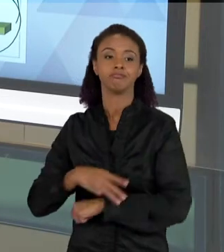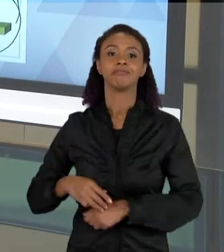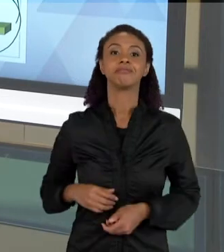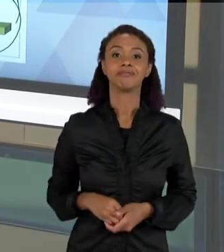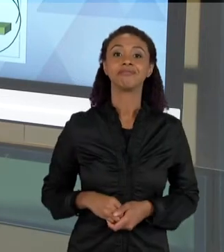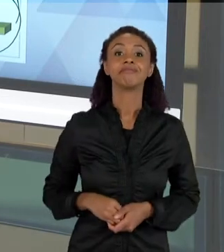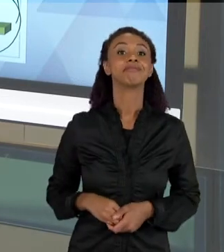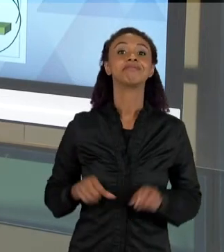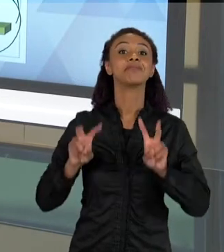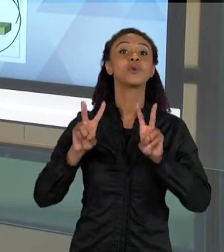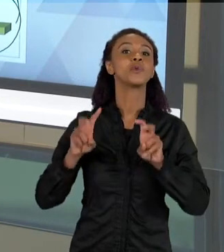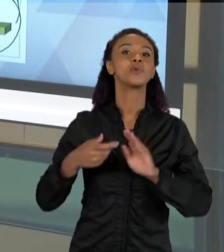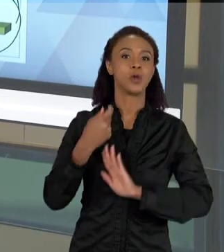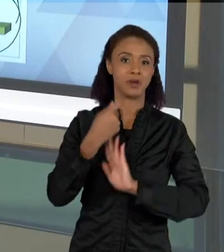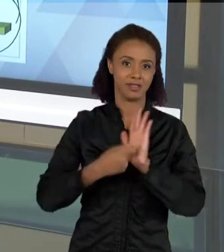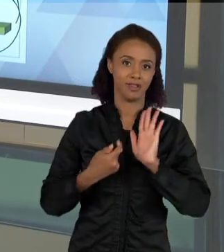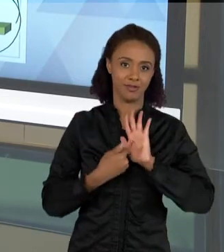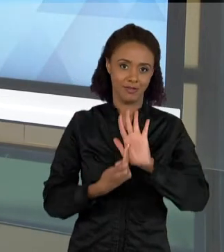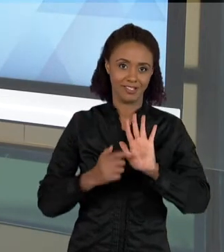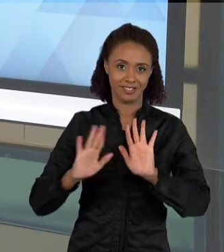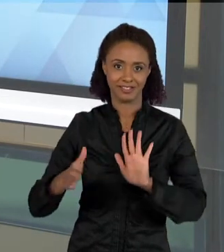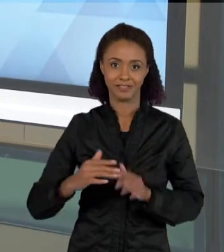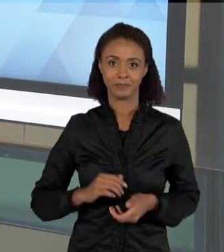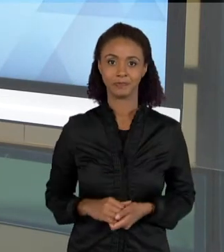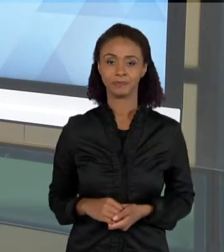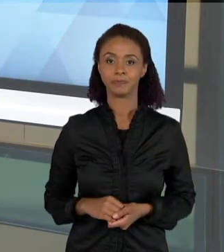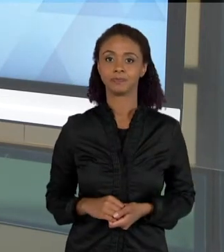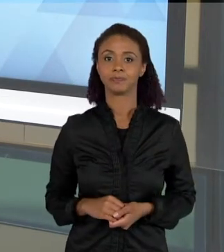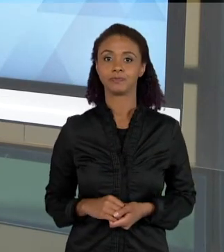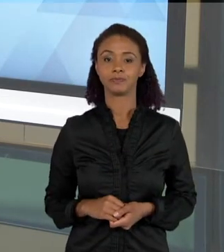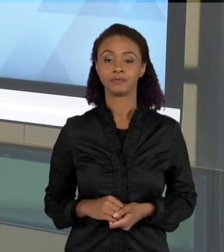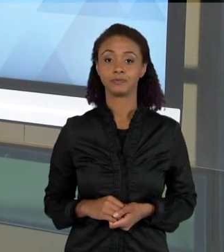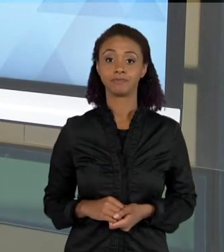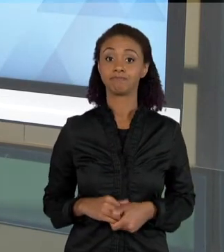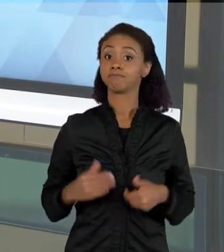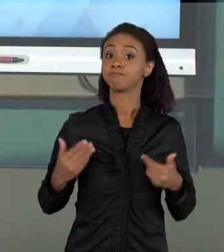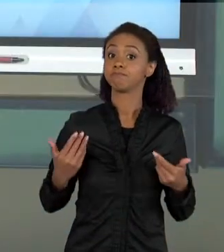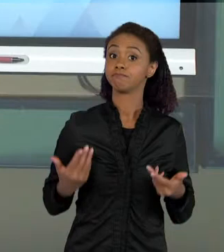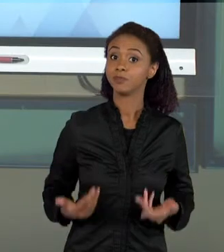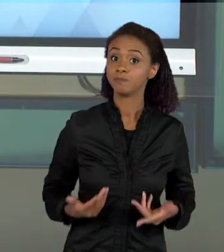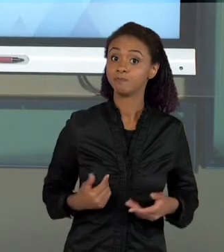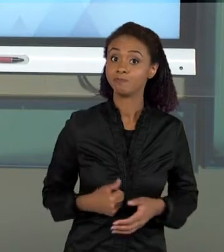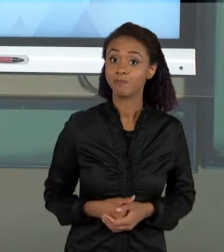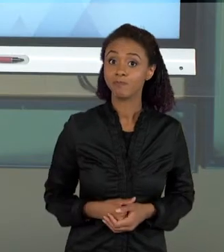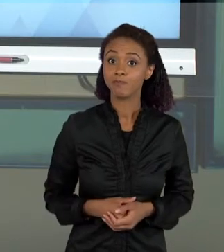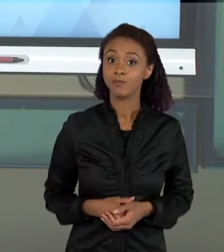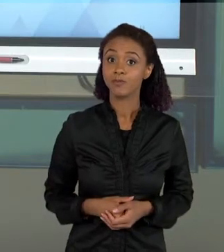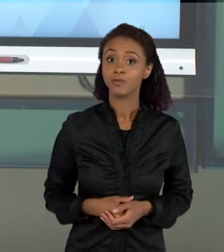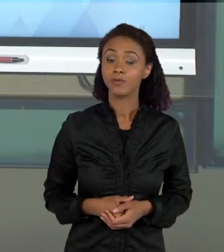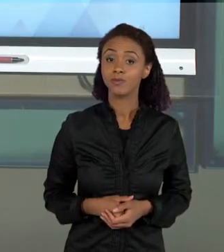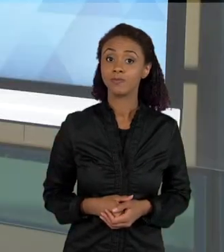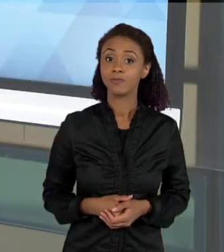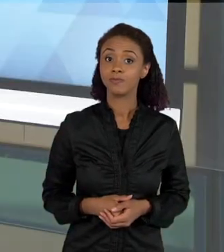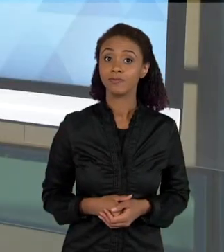PARA VOCÊS. BOM, É ...